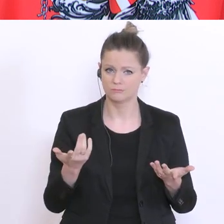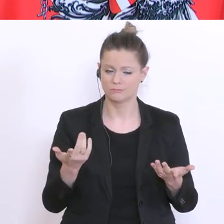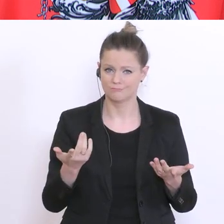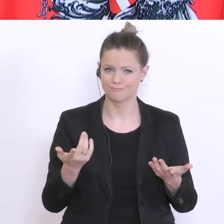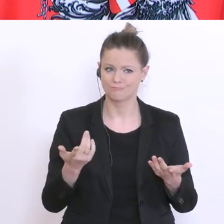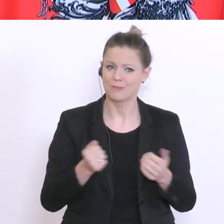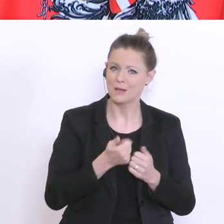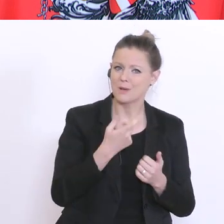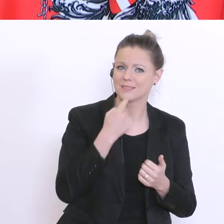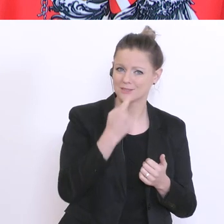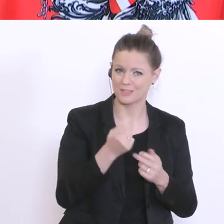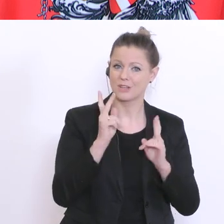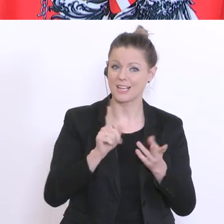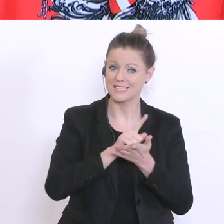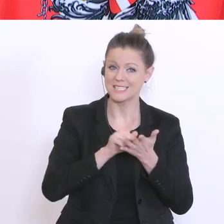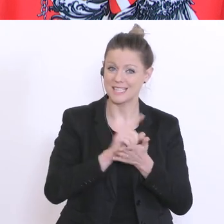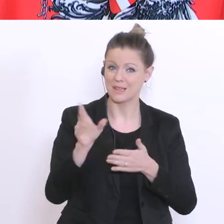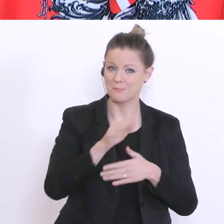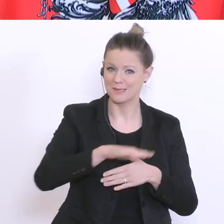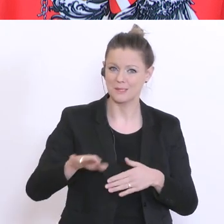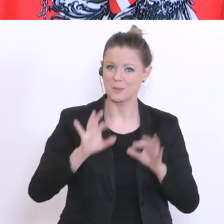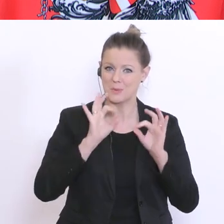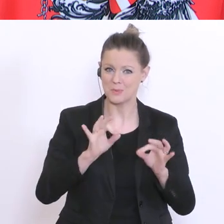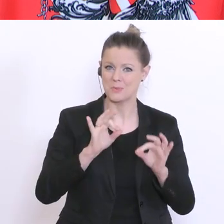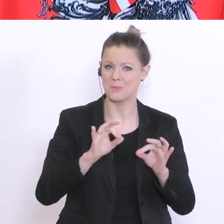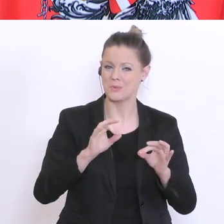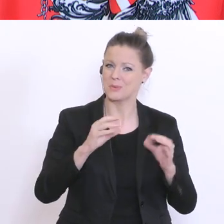Kindern gut gestalten können, andere wieder berichten, über die großen Schwierigkeiten,